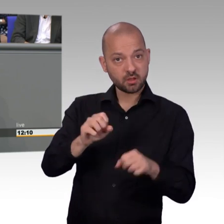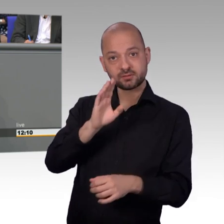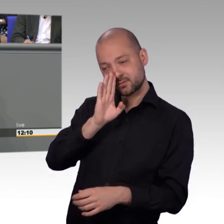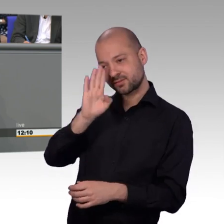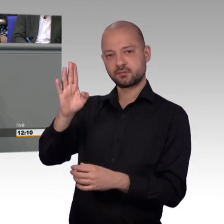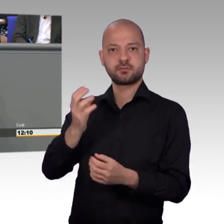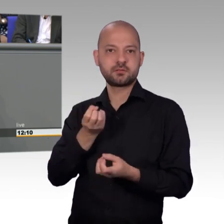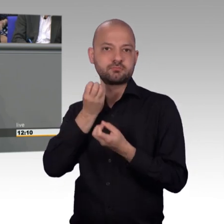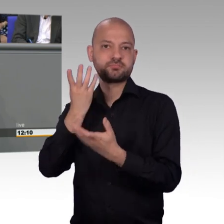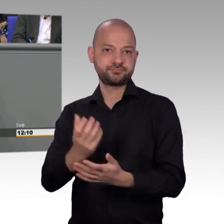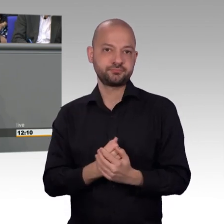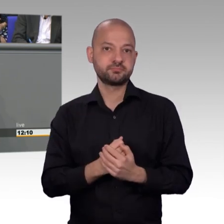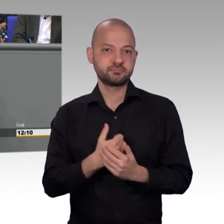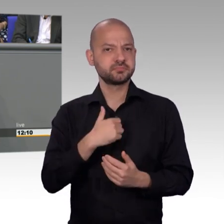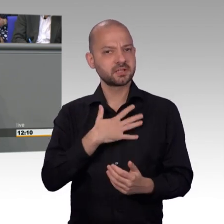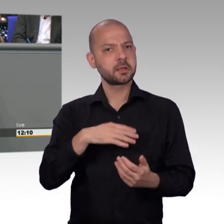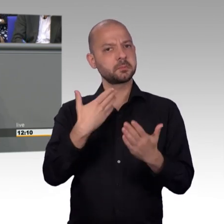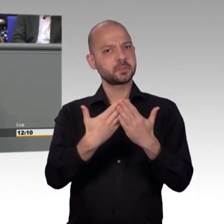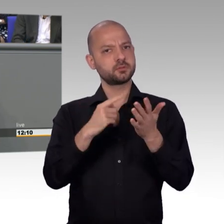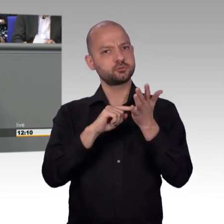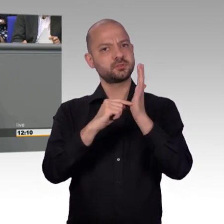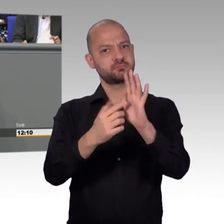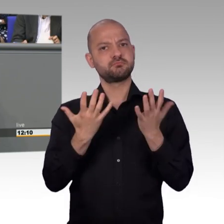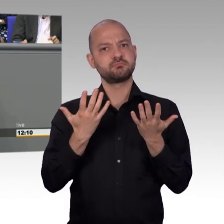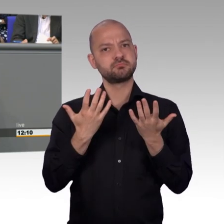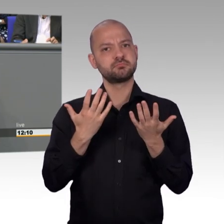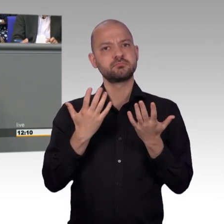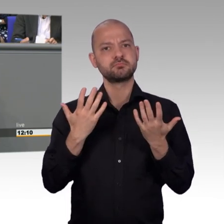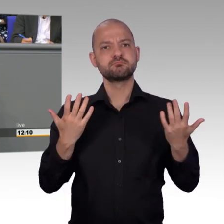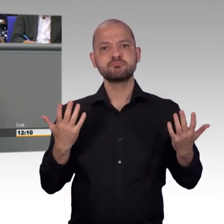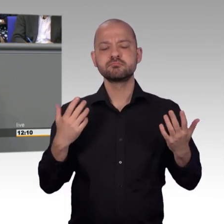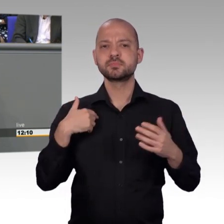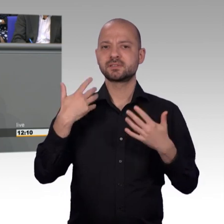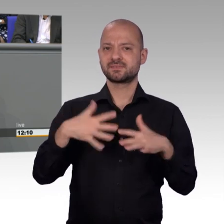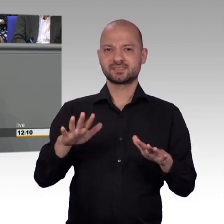dieser aber über Monate nicht bearbeitet worden war. Mehrere schriftliche Anfragen sind erfolglos geblieben.